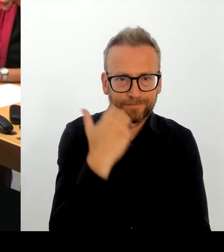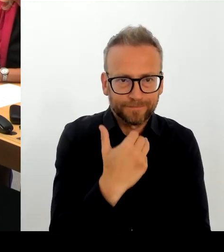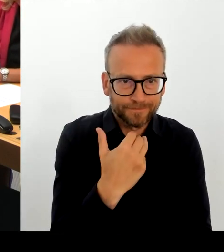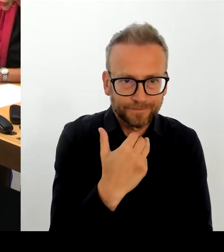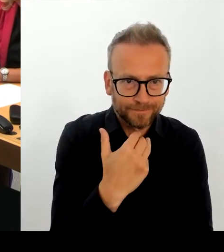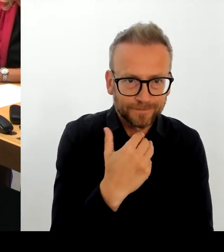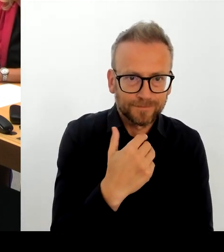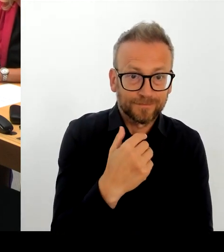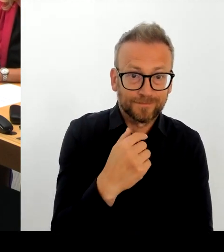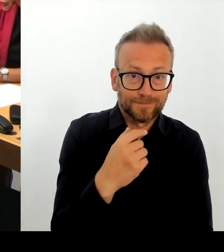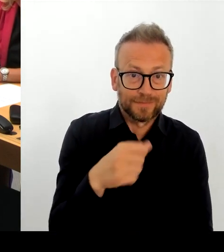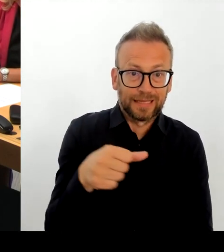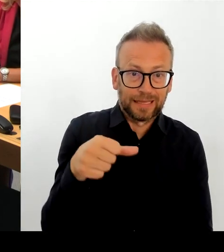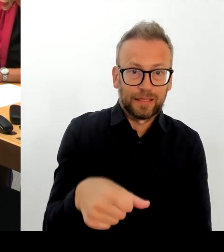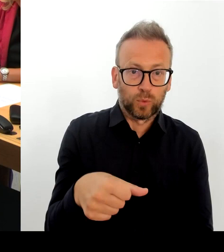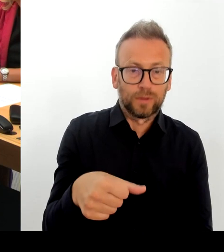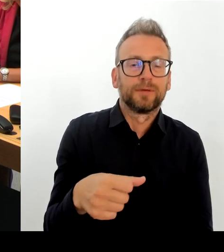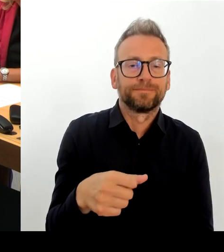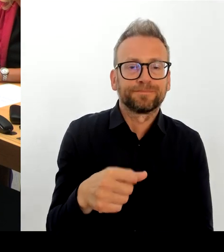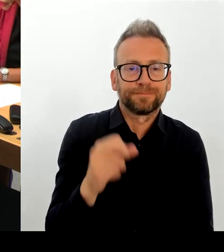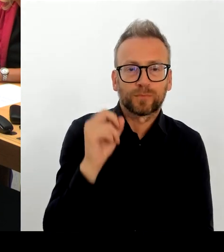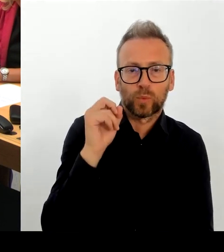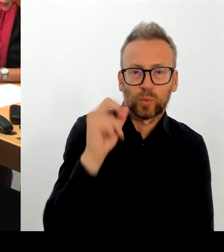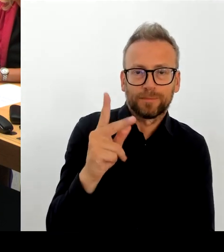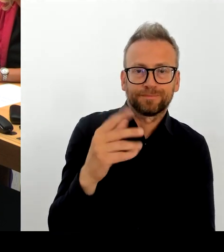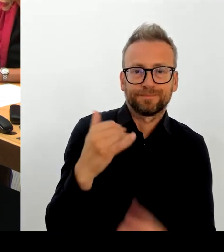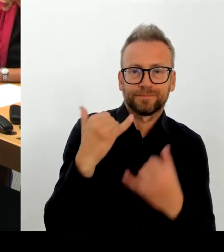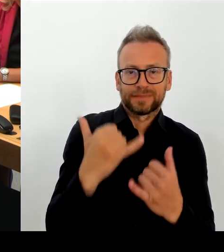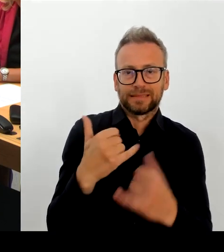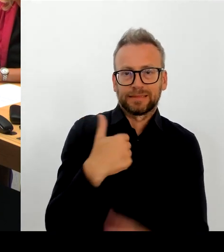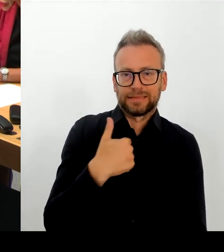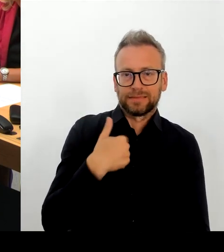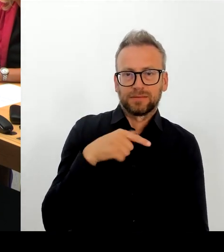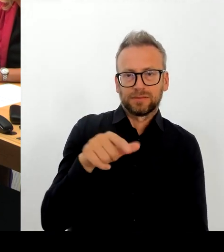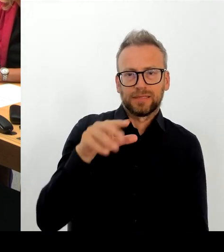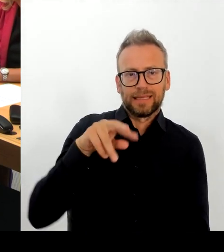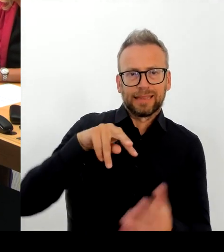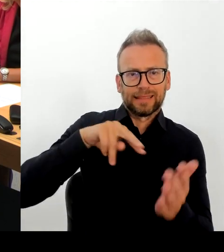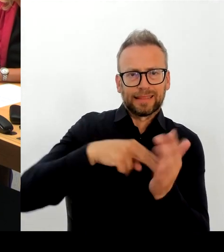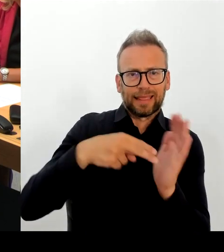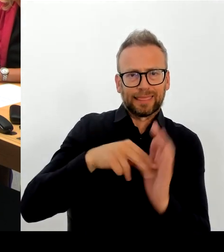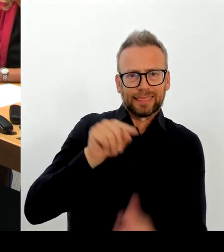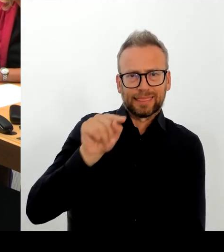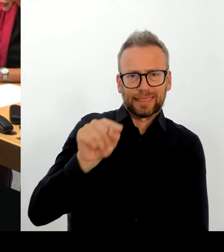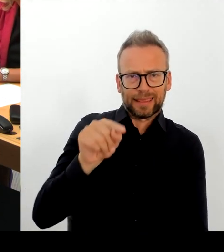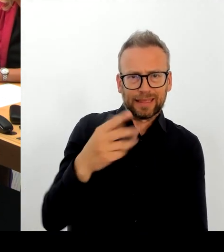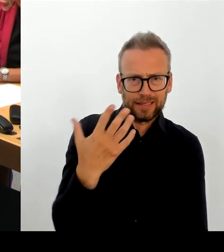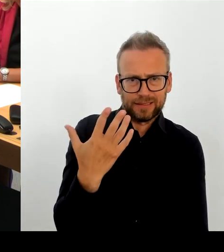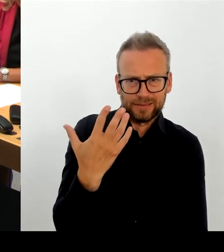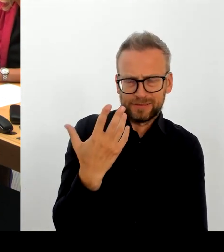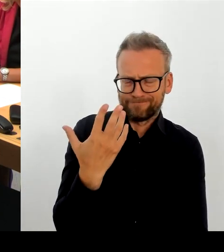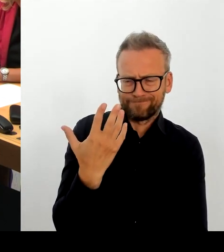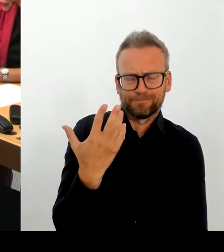Wir sind gerade am Prüfen, wie realistisch die Zeiträume sind, weil nochmal, es geht um die Realisierbarkeit.